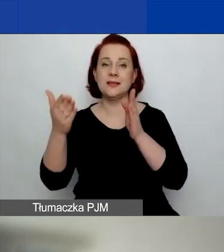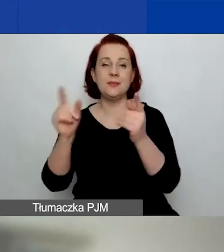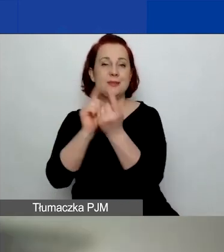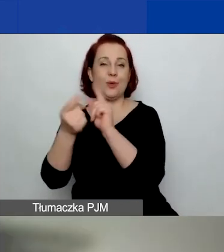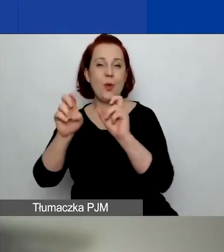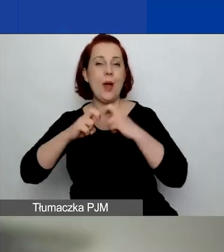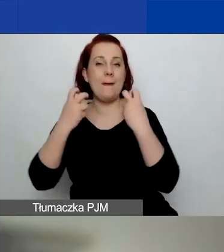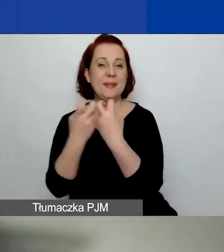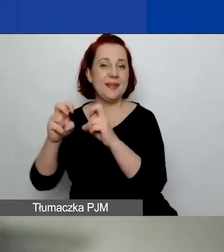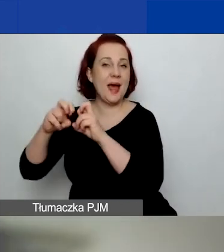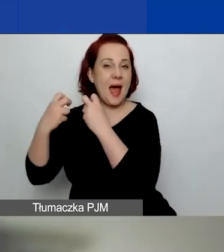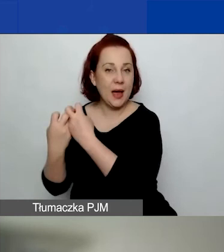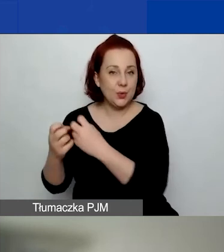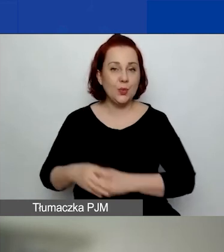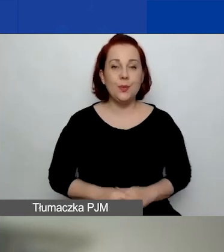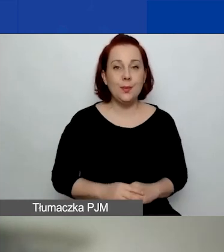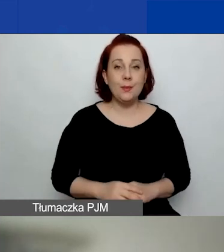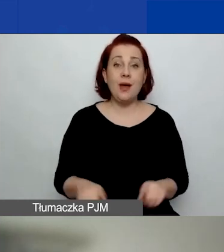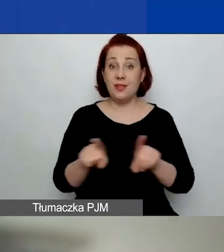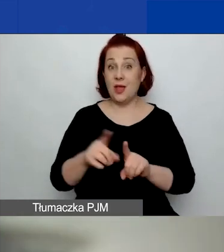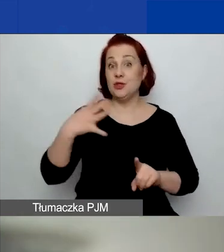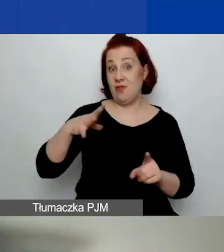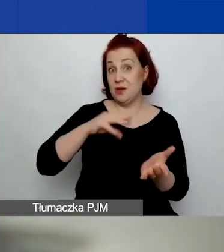Też warto się na nie zapisać.